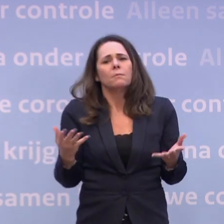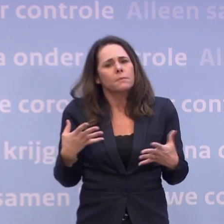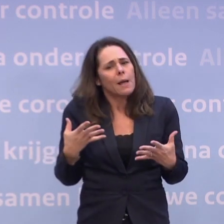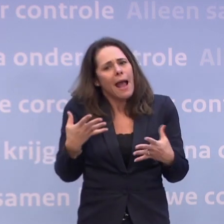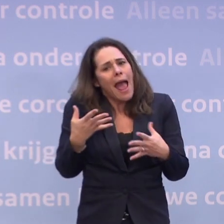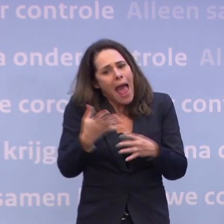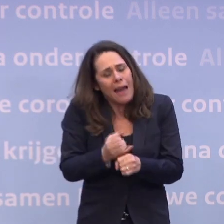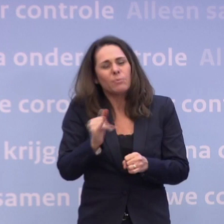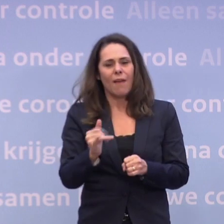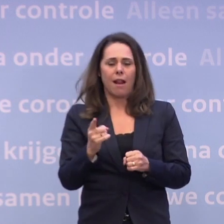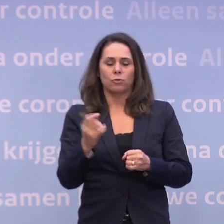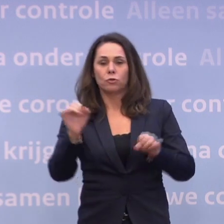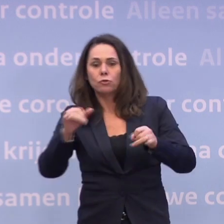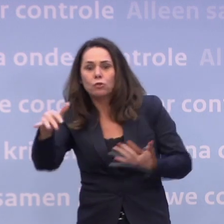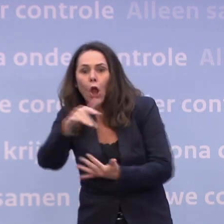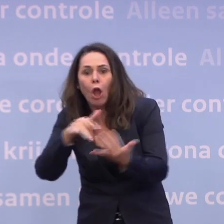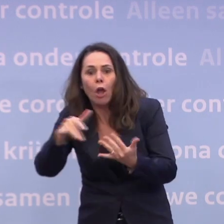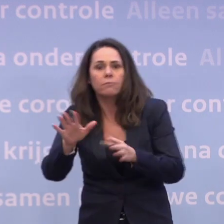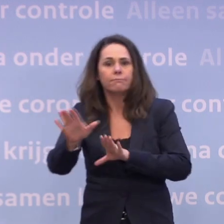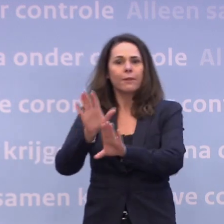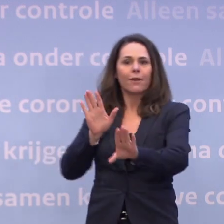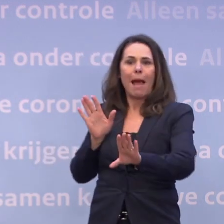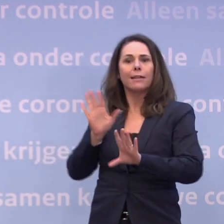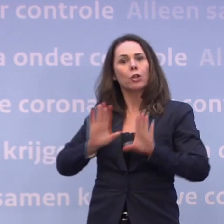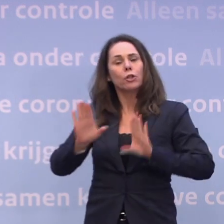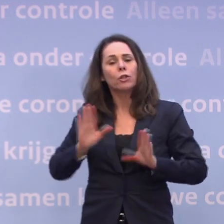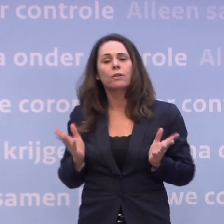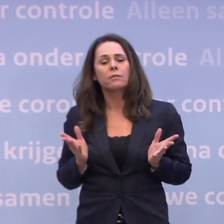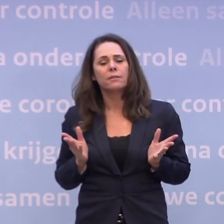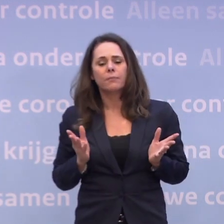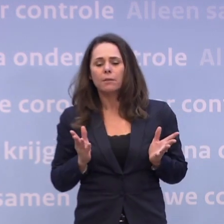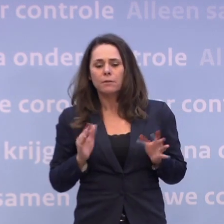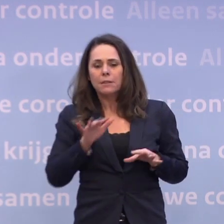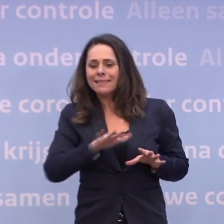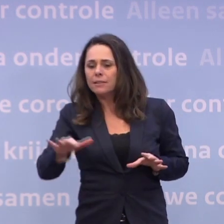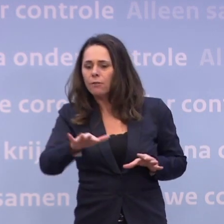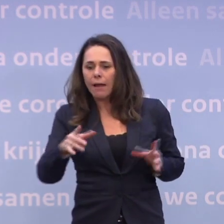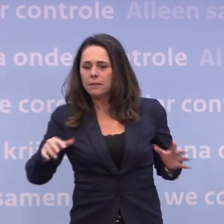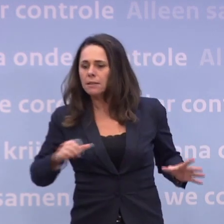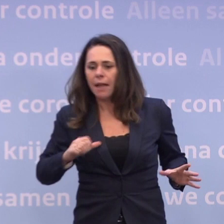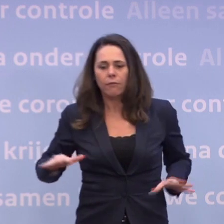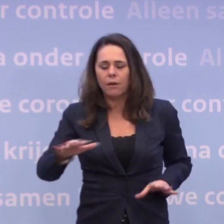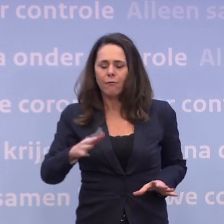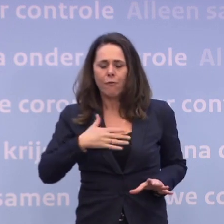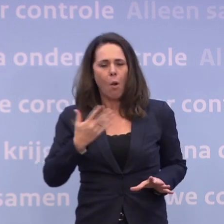Namelijk: vermijd drukte, voorkom dat je jezelf in de situatie begeeft... ...waarin je die anderhalve meter afstand niet kunt houden.